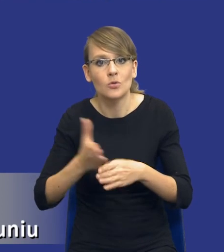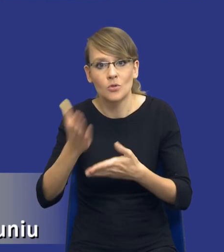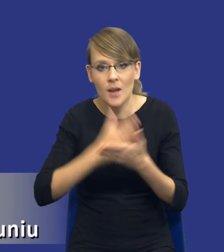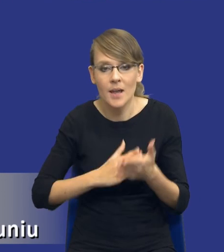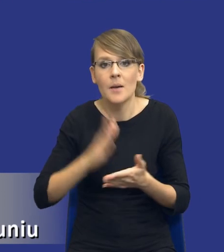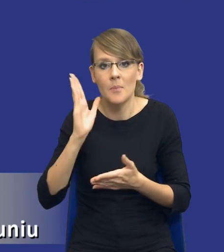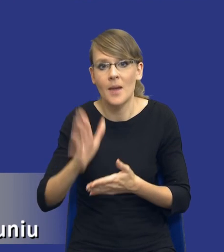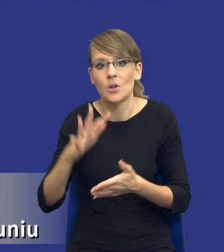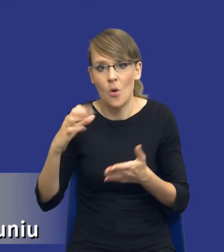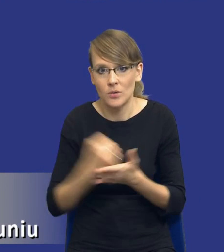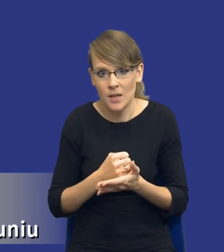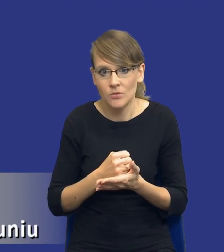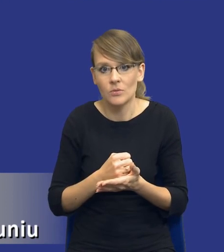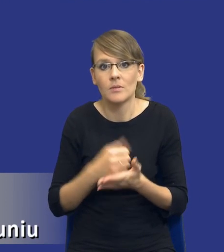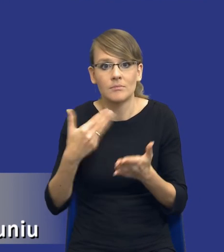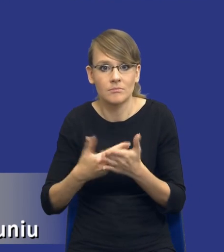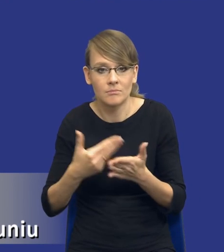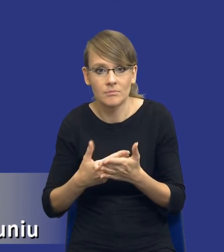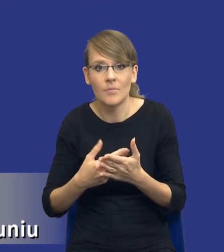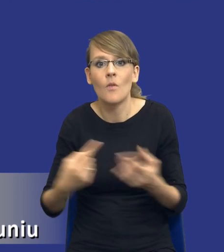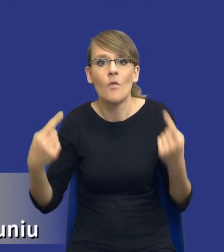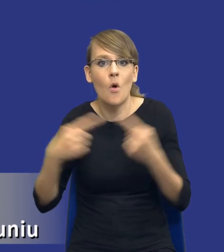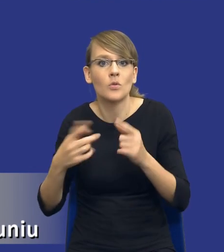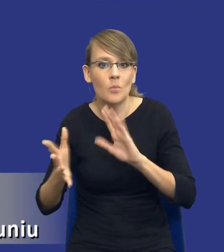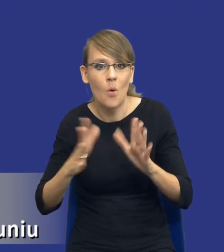chociażby ze względu na to, żeby w odpowiedni sposób zarządzać ryzykiem